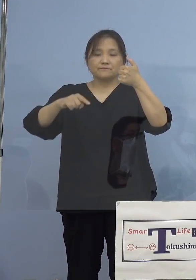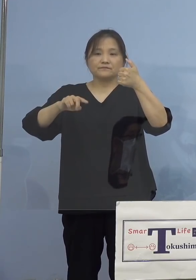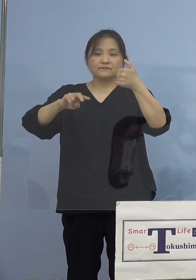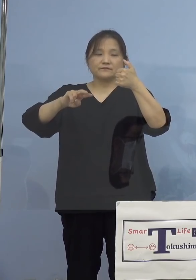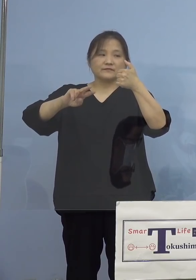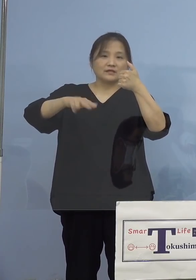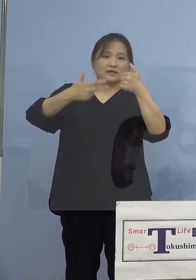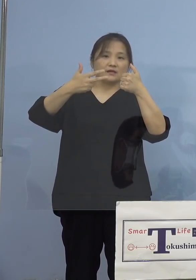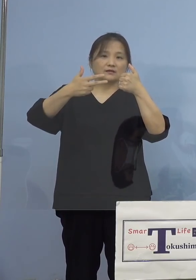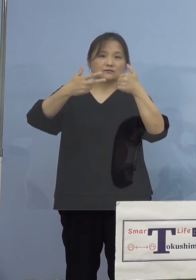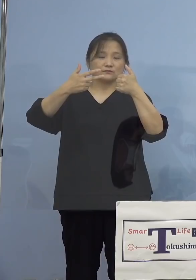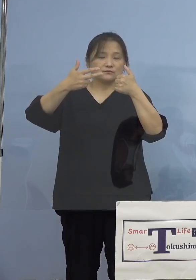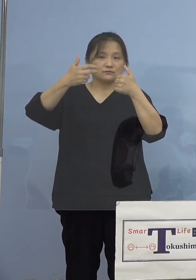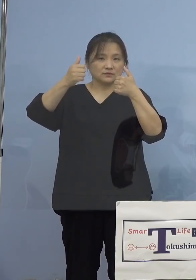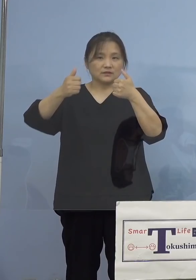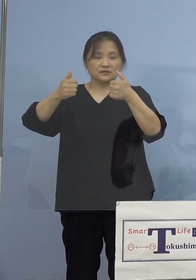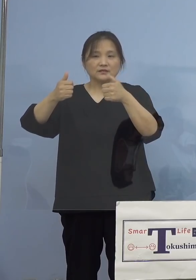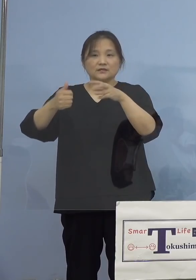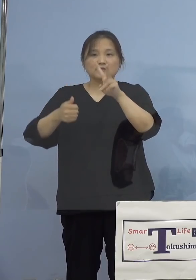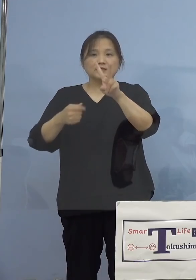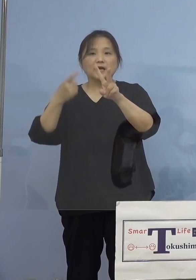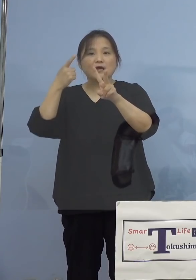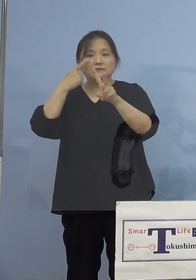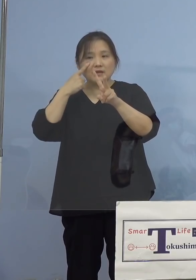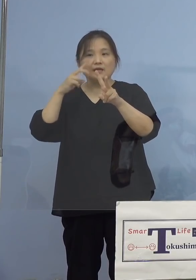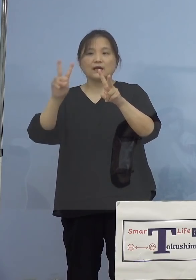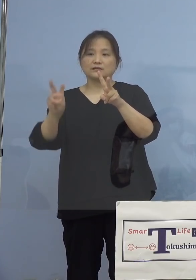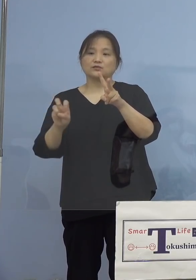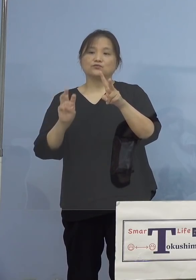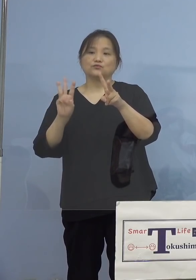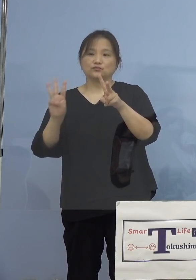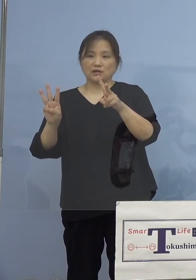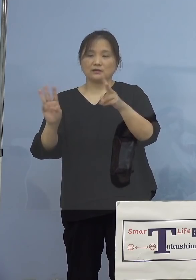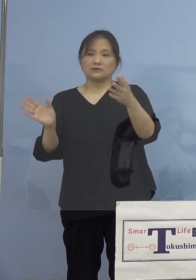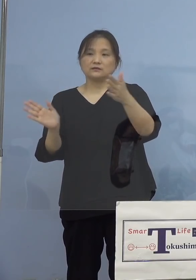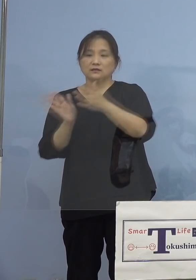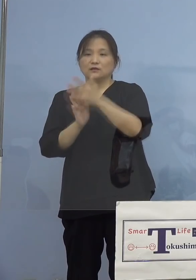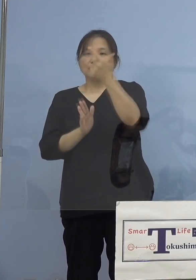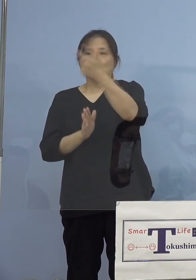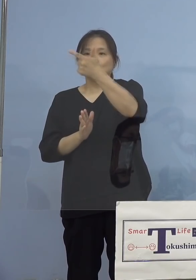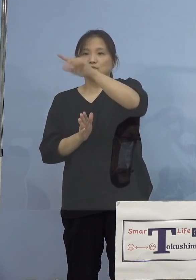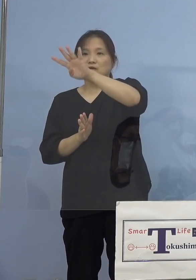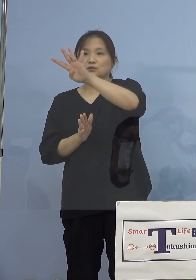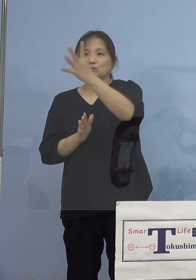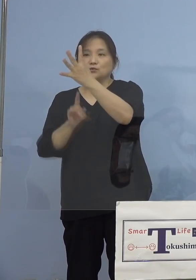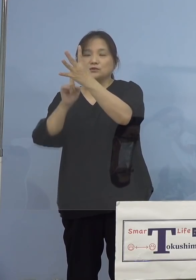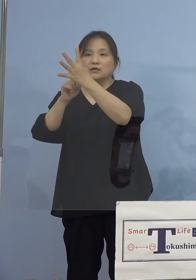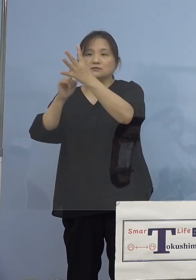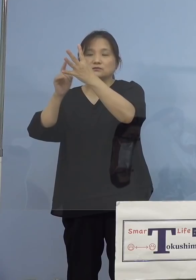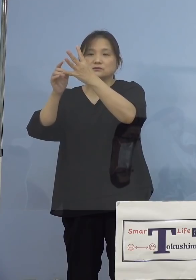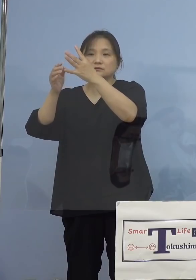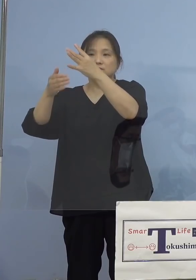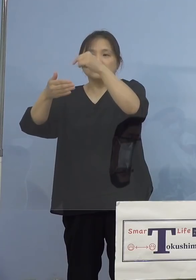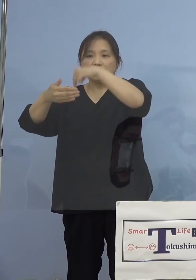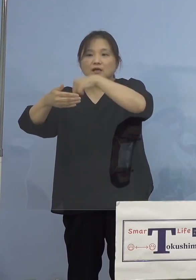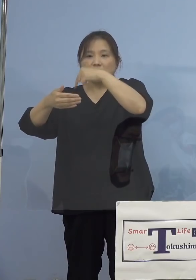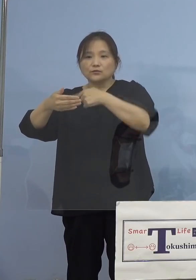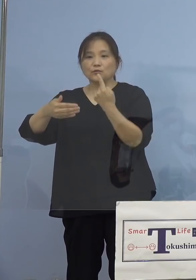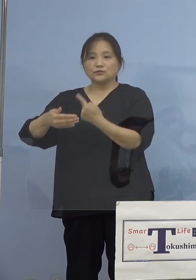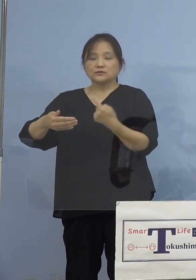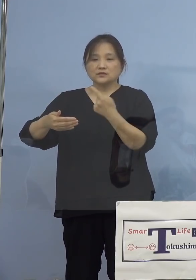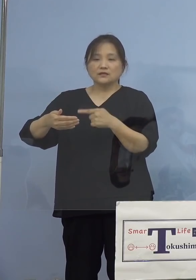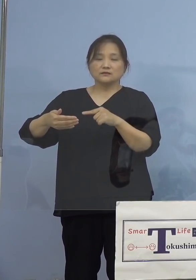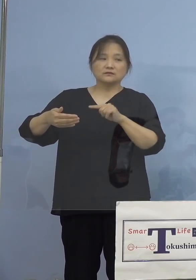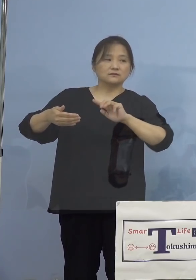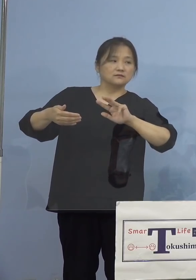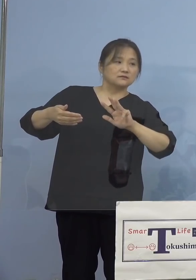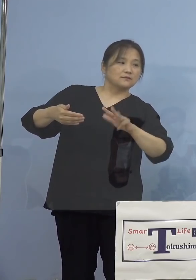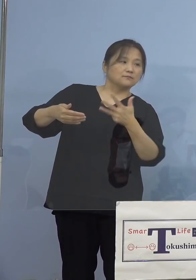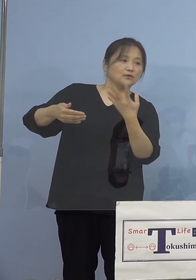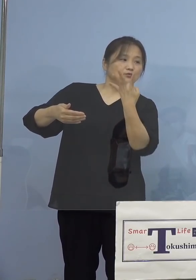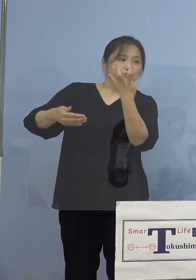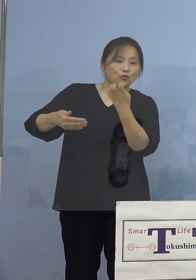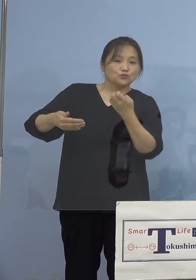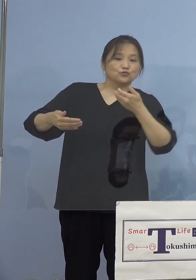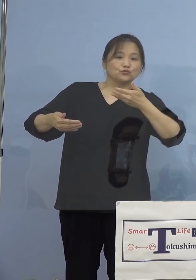2回目のみの方が23(人)ということで 6,400人に対して1,849(人)、昨日までに